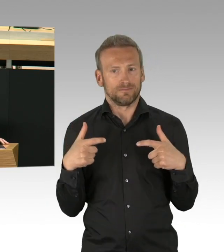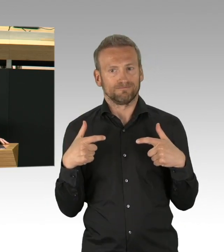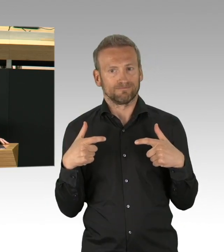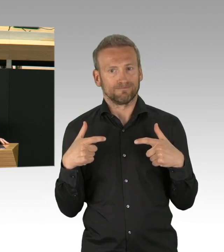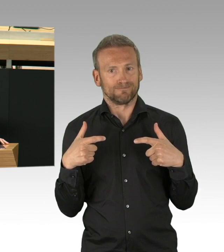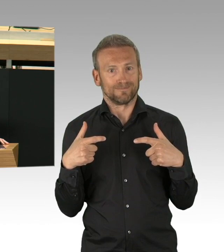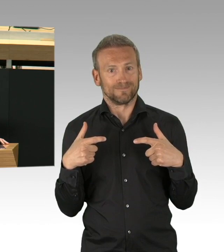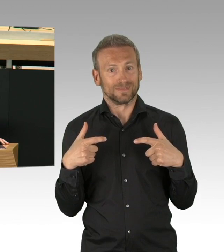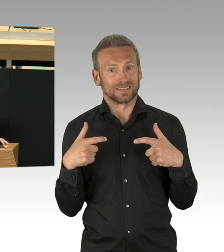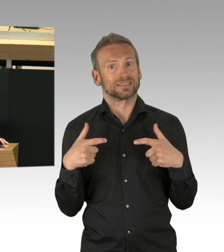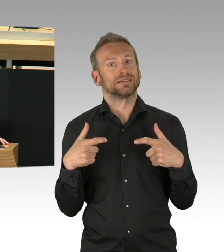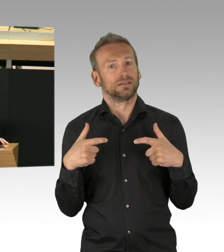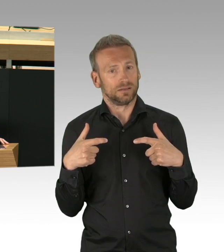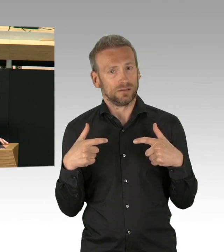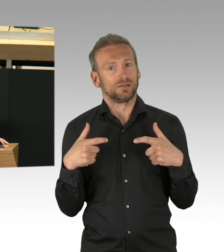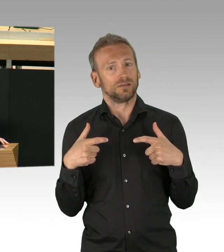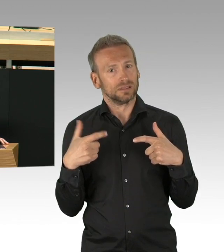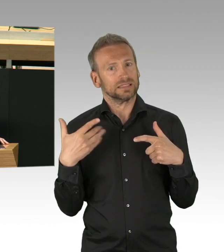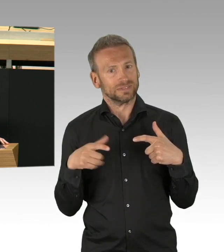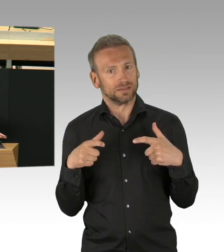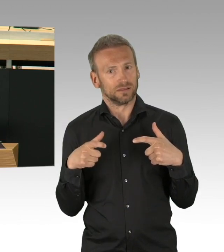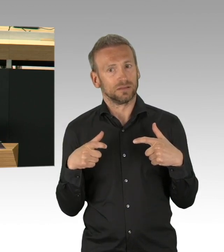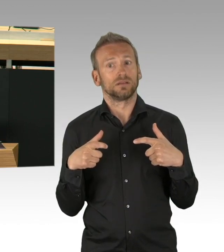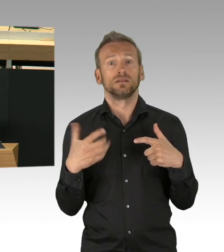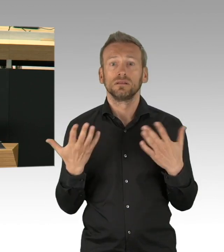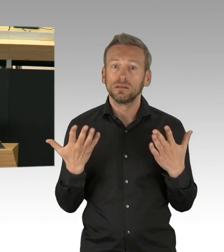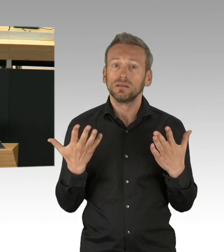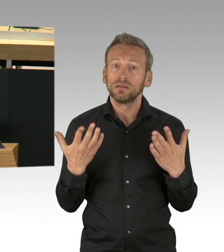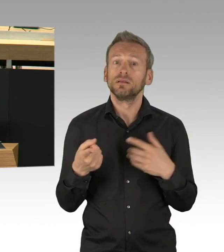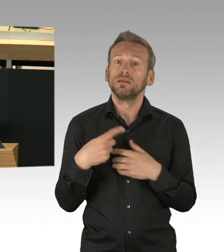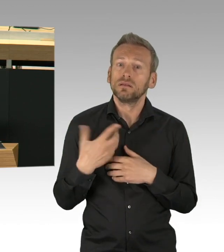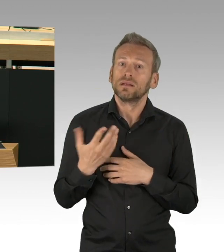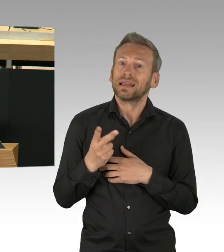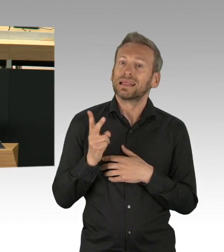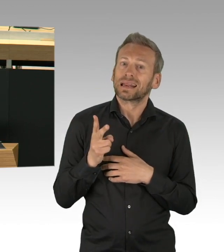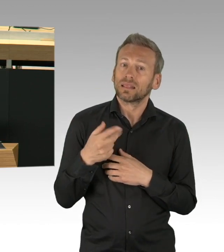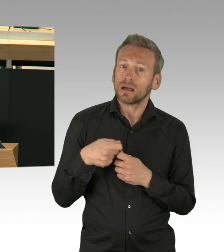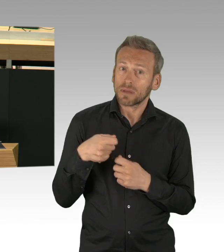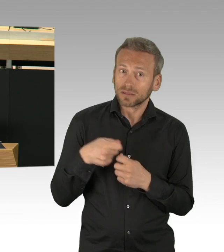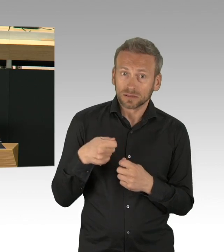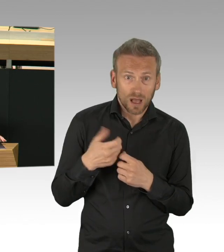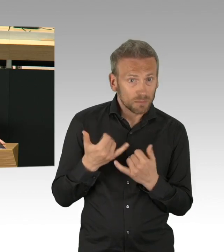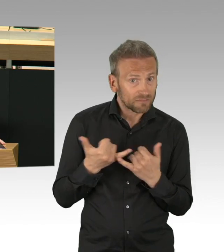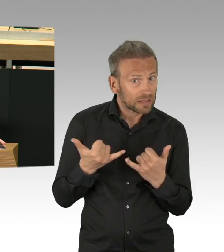Meine Damen und Herren, wir registrieren immer weniger Notfälle. Das liegt aber nicht daran, dass es die nicht mehr gibt.